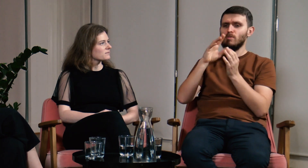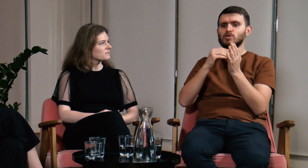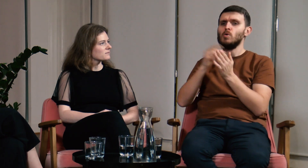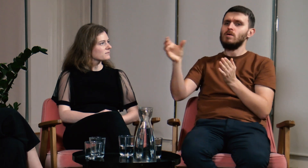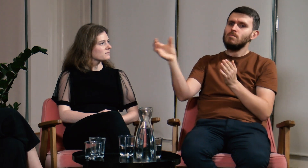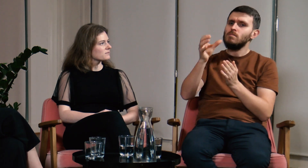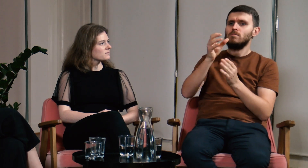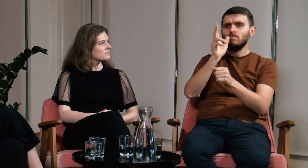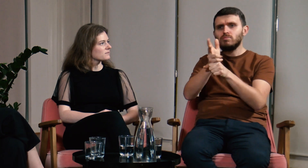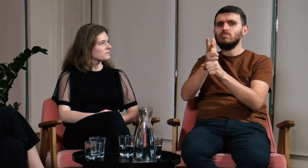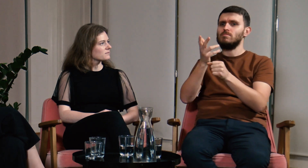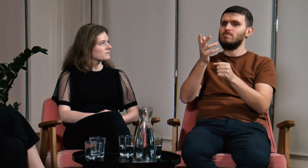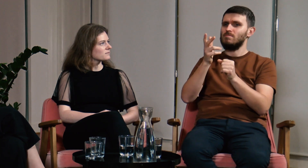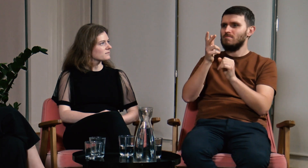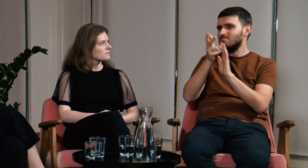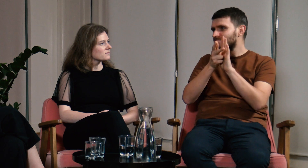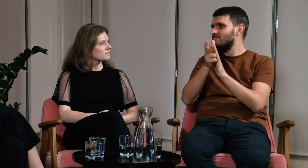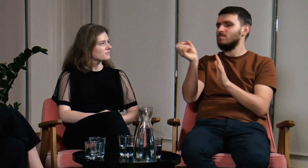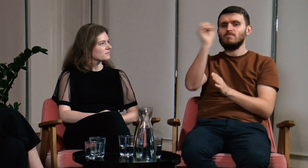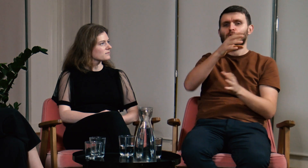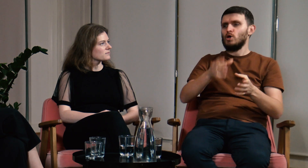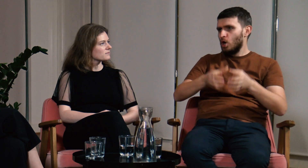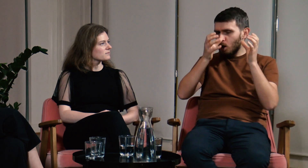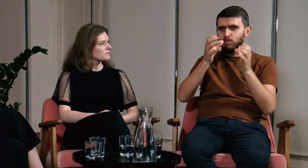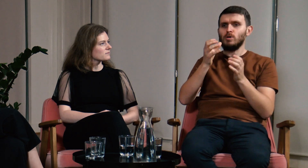i wziąć udział na przykład w nagraniach do korpusu.